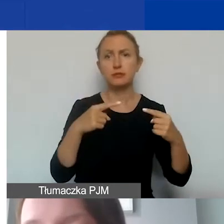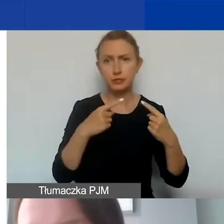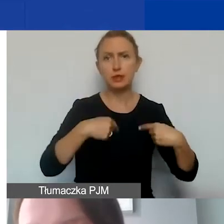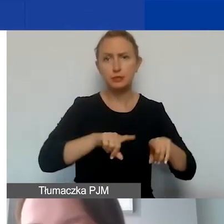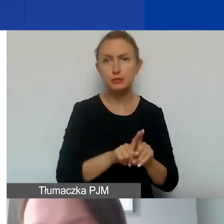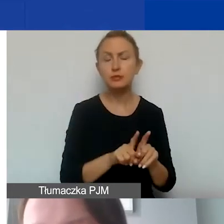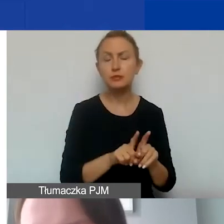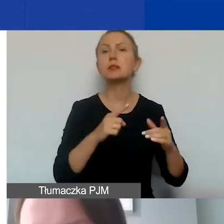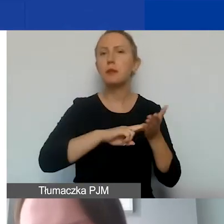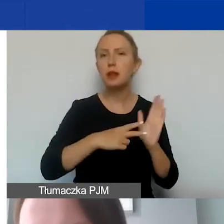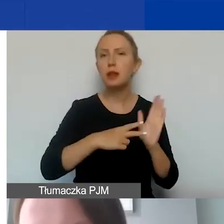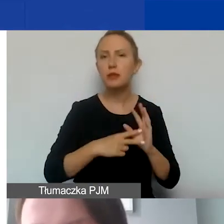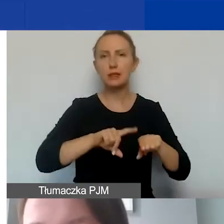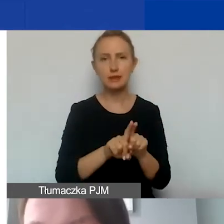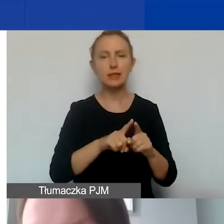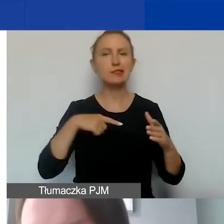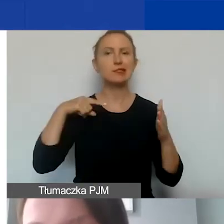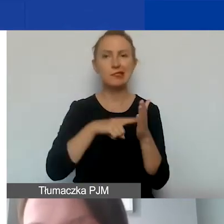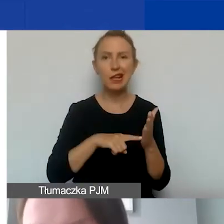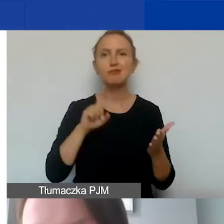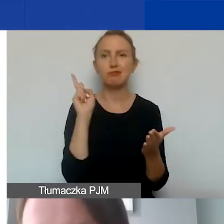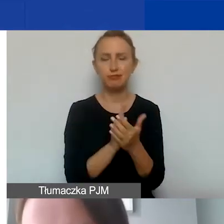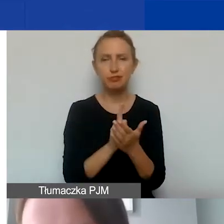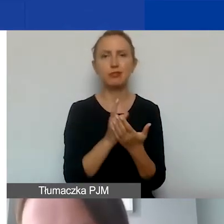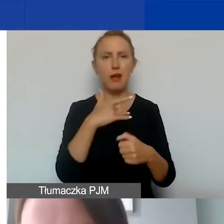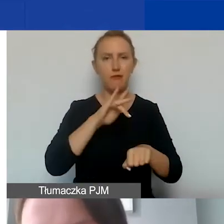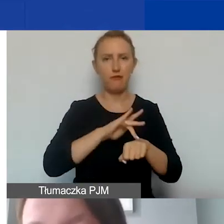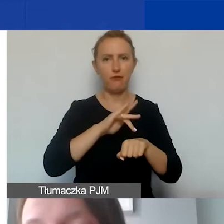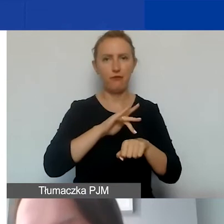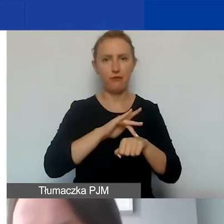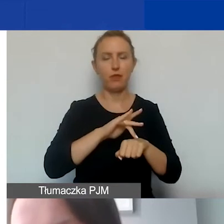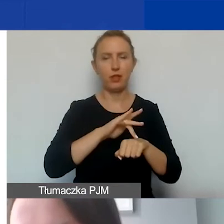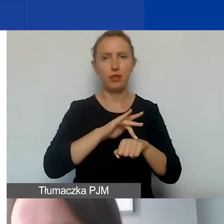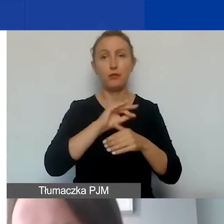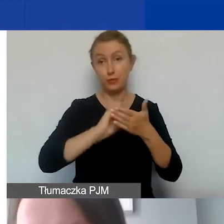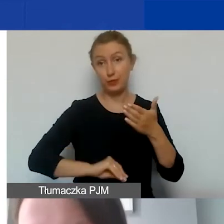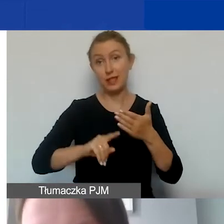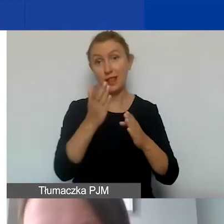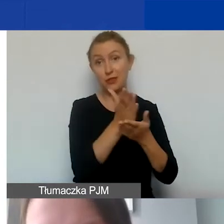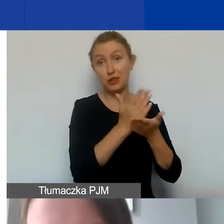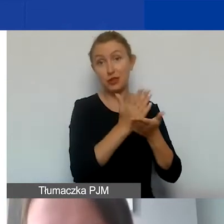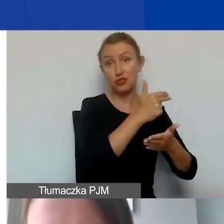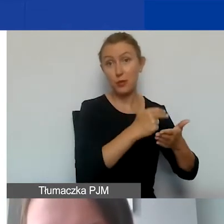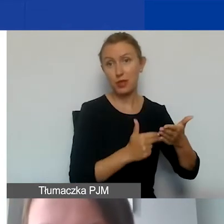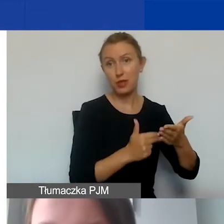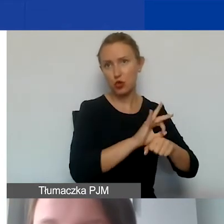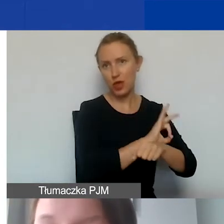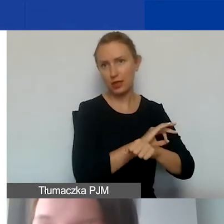i związane z realizacją celów i osiągnięciem zamierzonych rezultatów opisanych w części merytorycznej projektu.